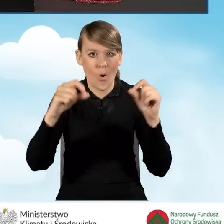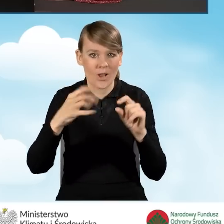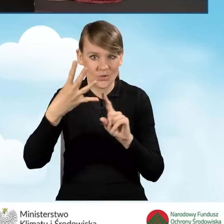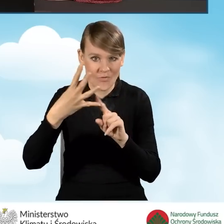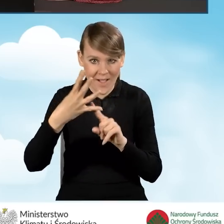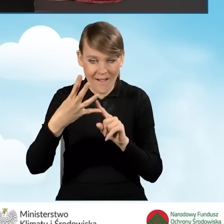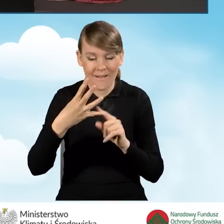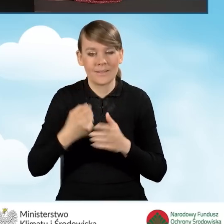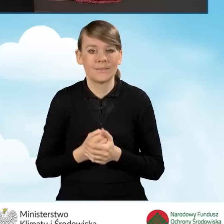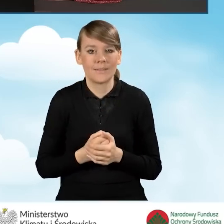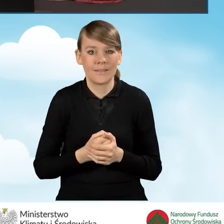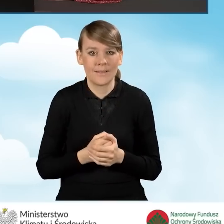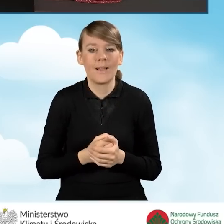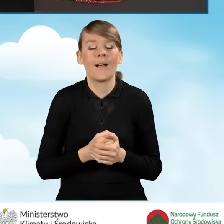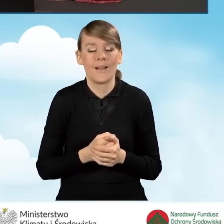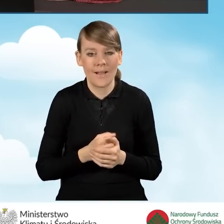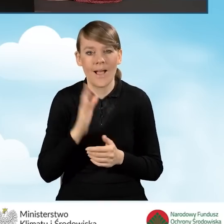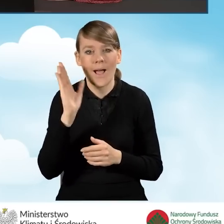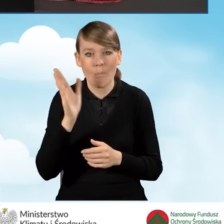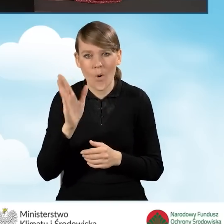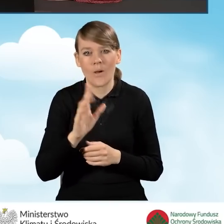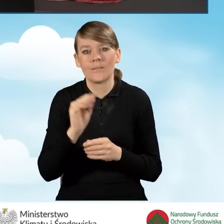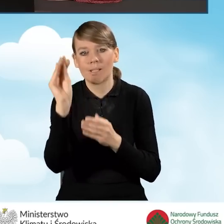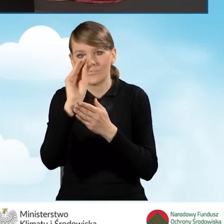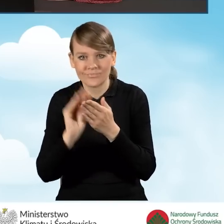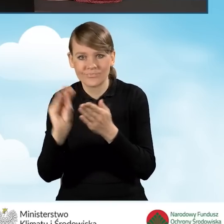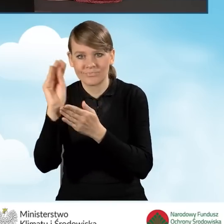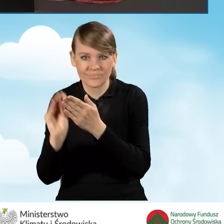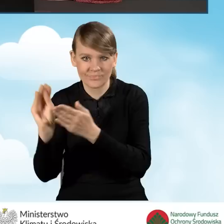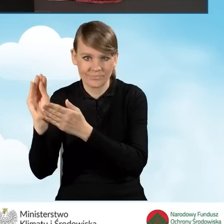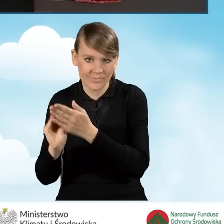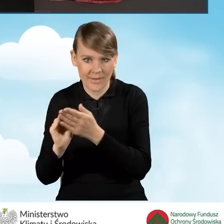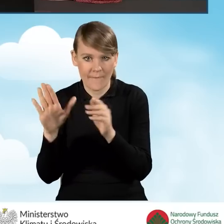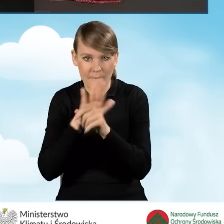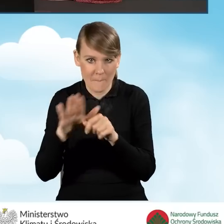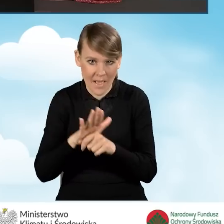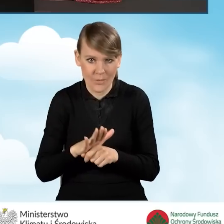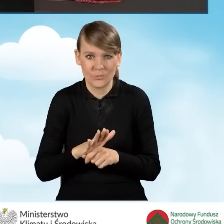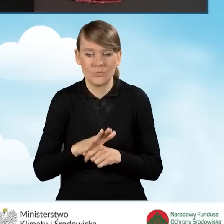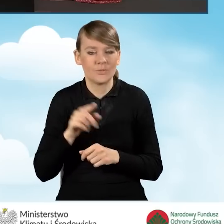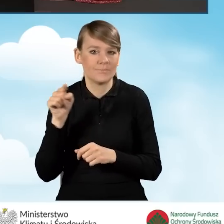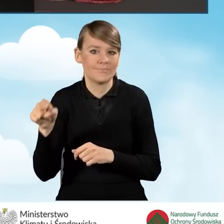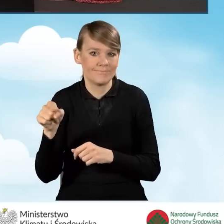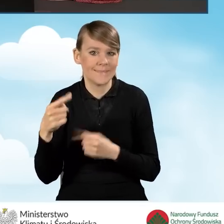a następnie wypełnić całą serię kolejnych pól dla tego, dla danej sytuacji.